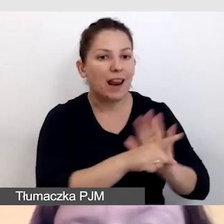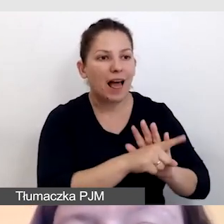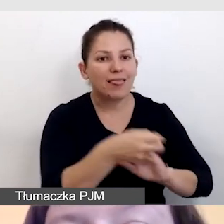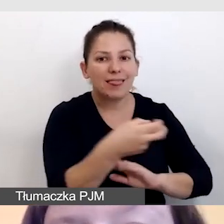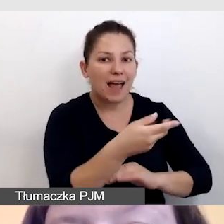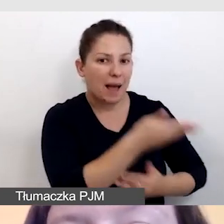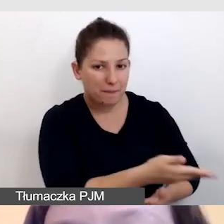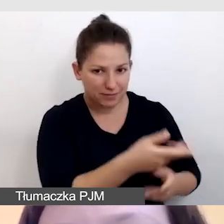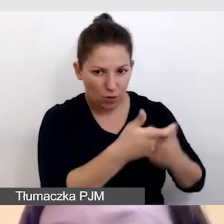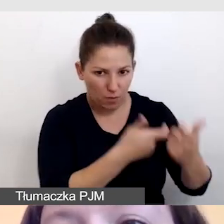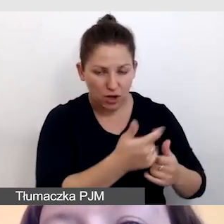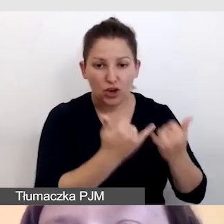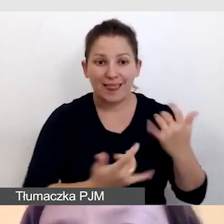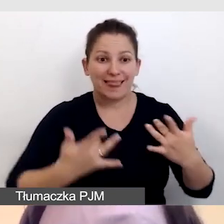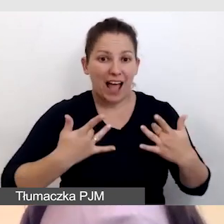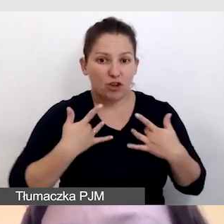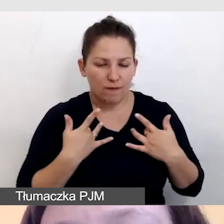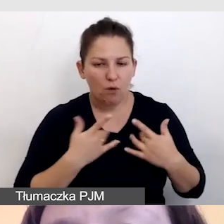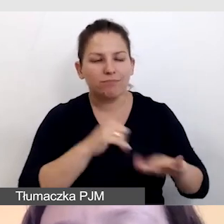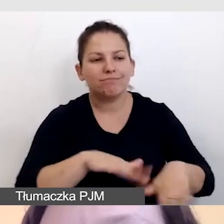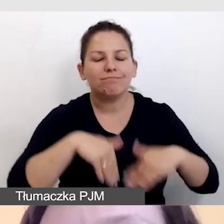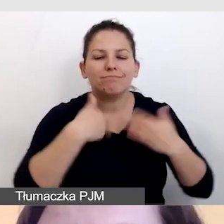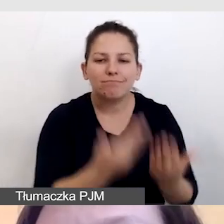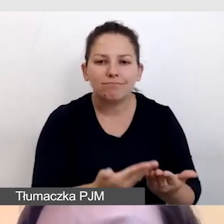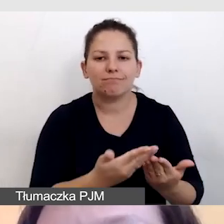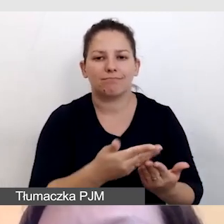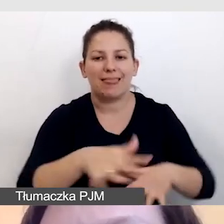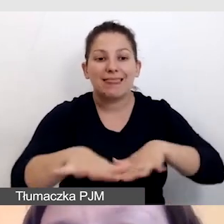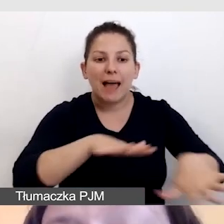Jeśli pracują na żywo, na miejscu wydarzenia,